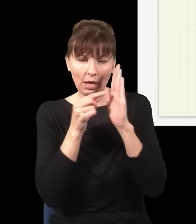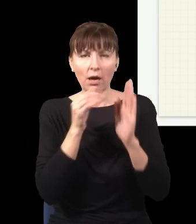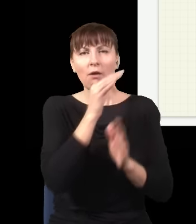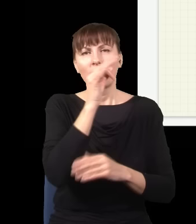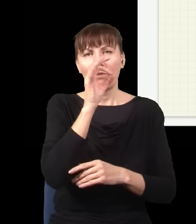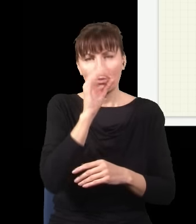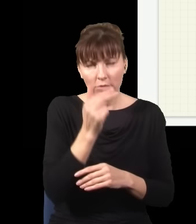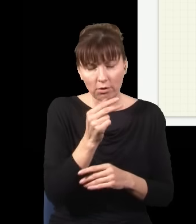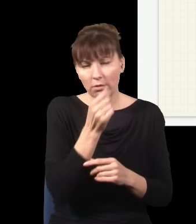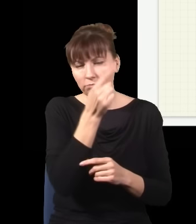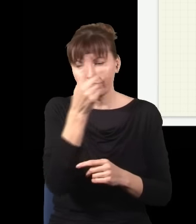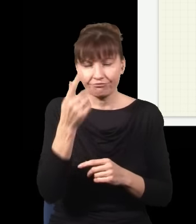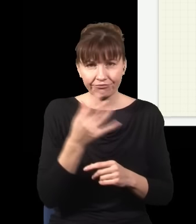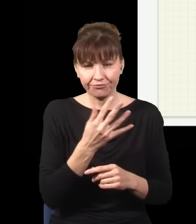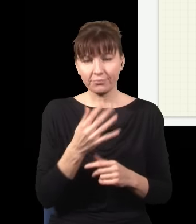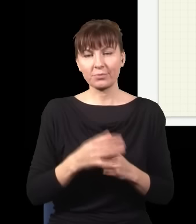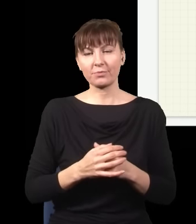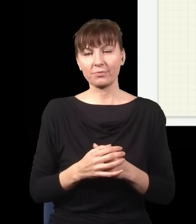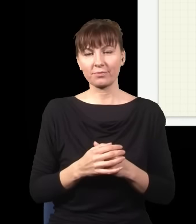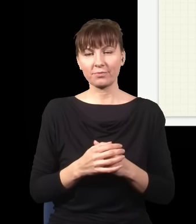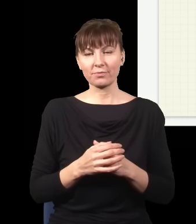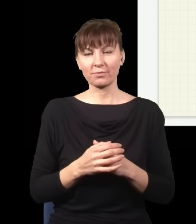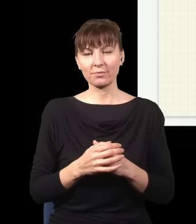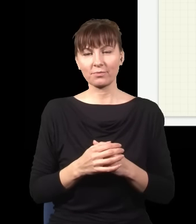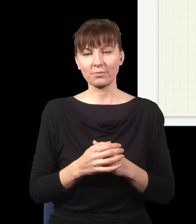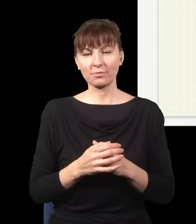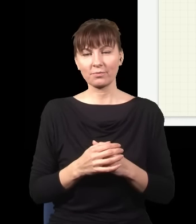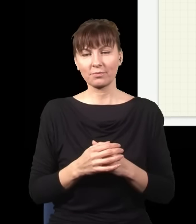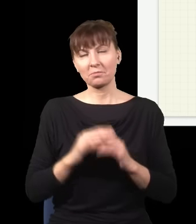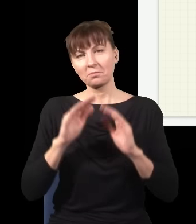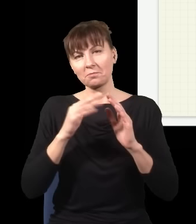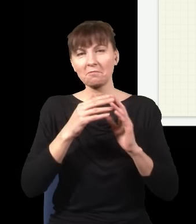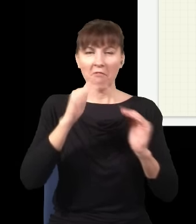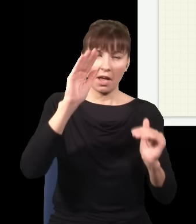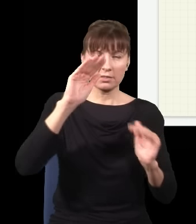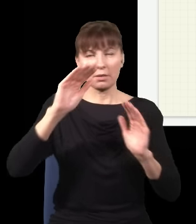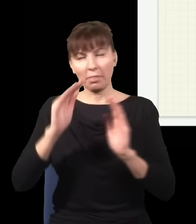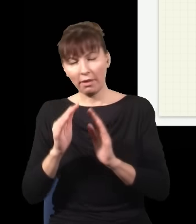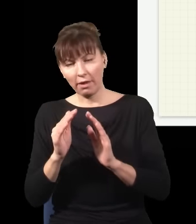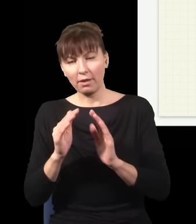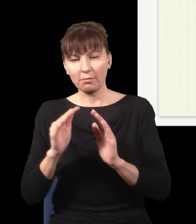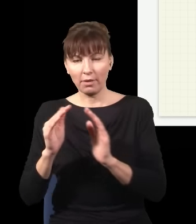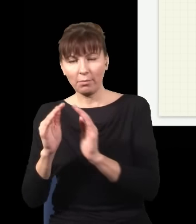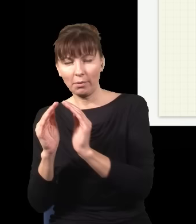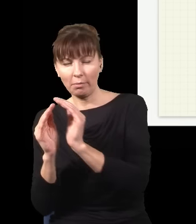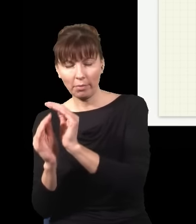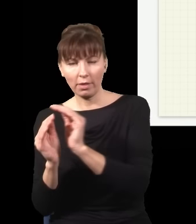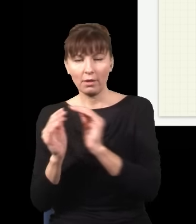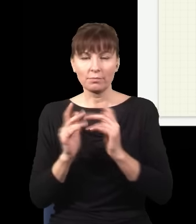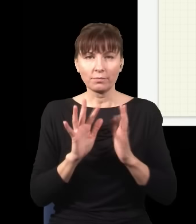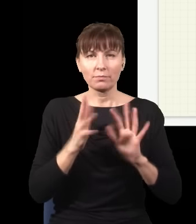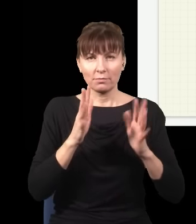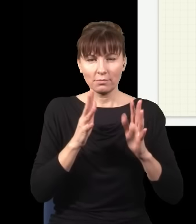tu mam więcej fotonów, tutaj mam trochę mniej fotonów, mniej fotonów itd., jest jakaś taka plamka,